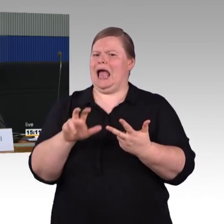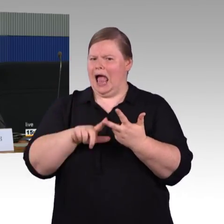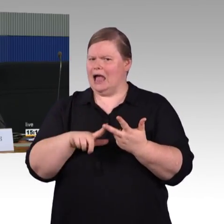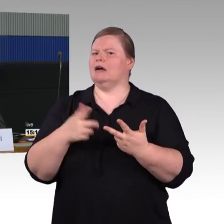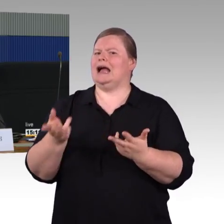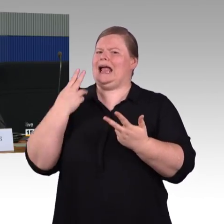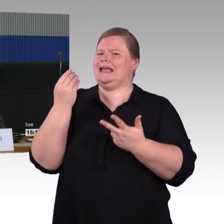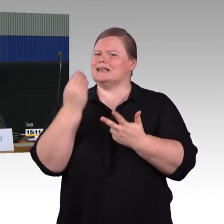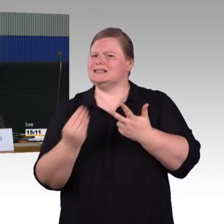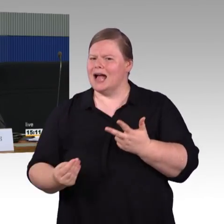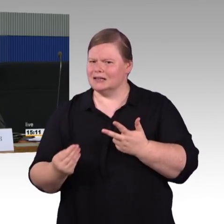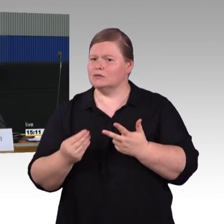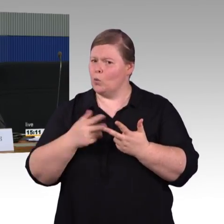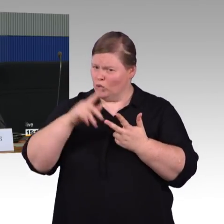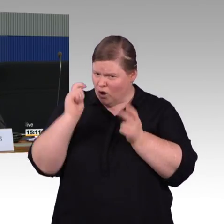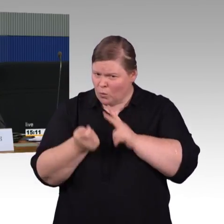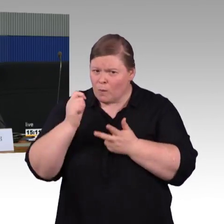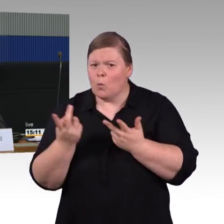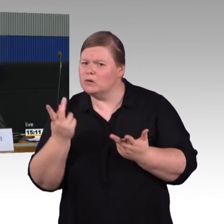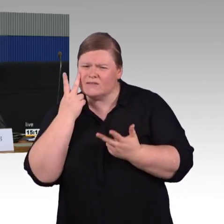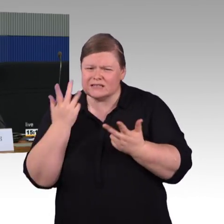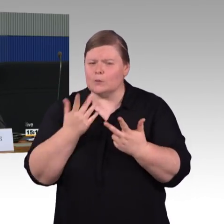gibt es bei der Deutschen Bahn da Maßnahmen oder Planungen,